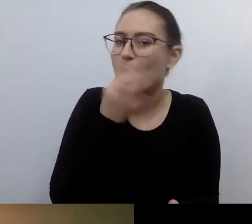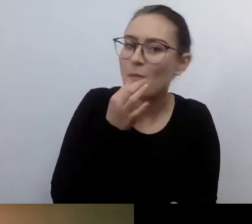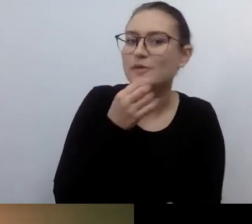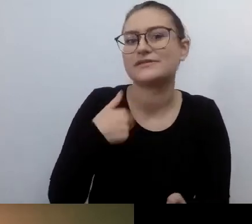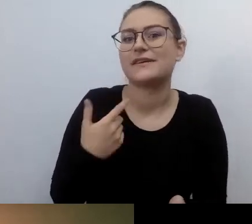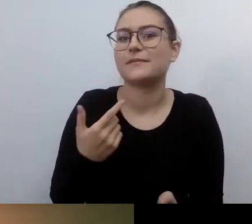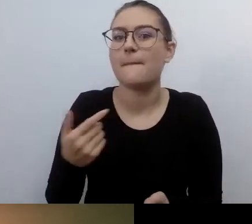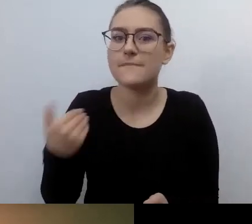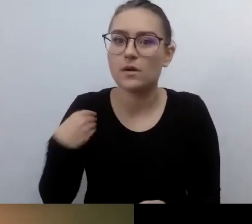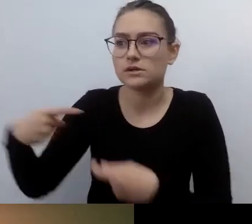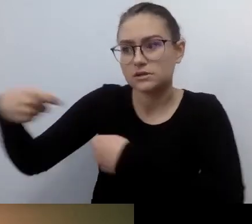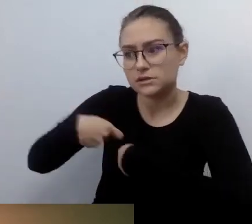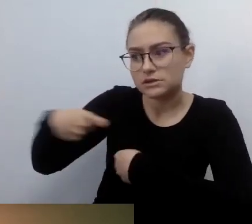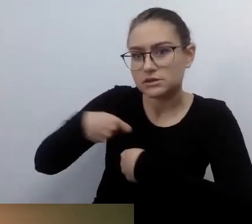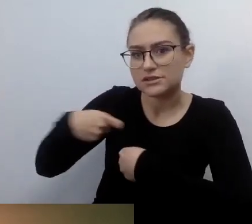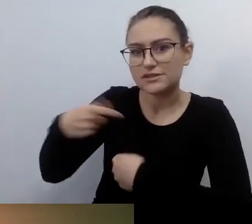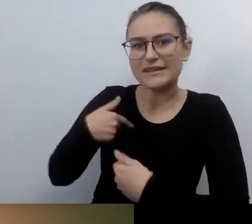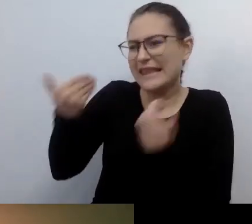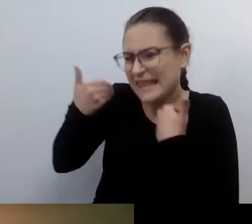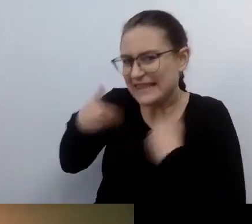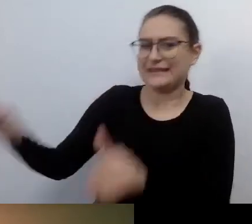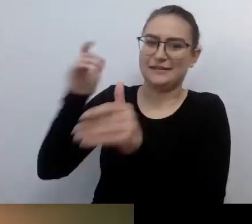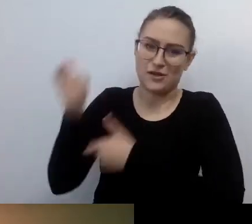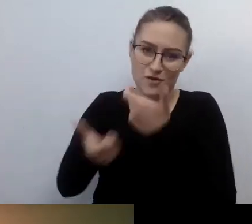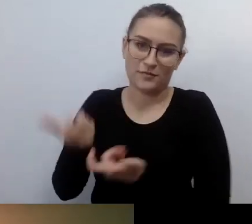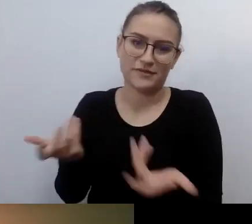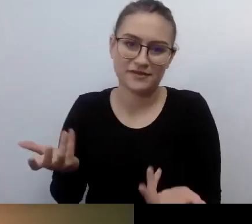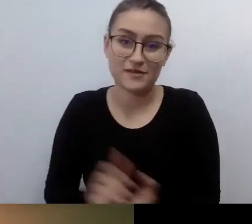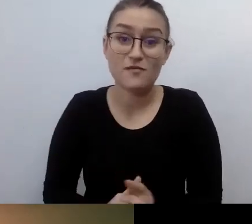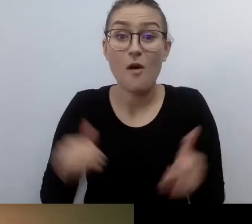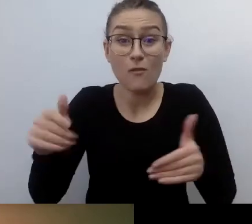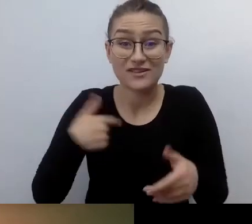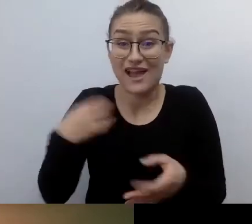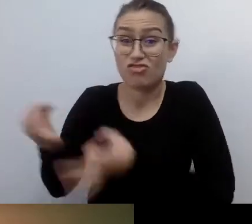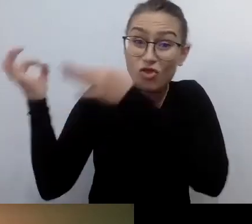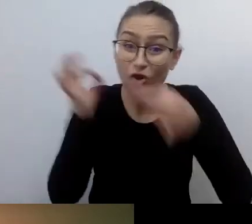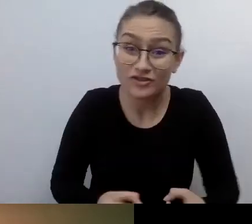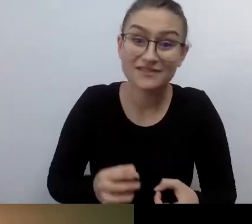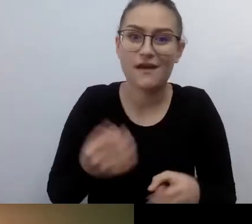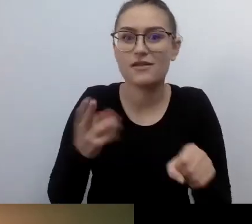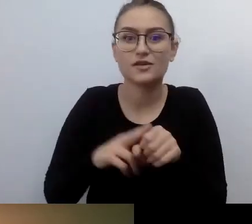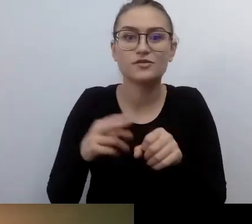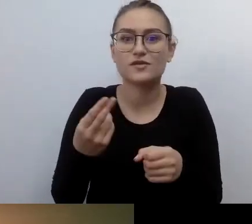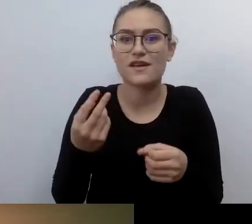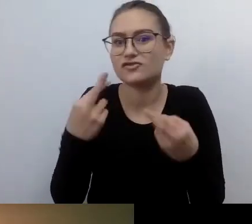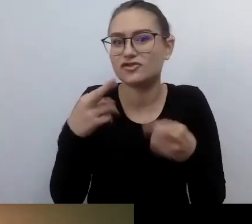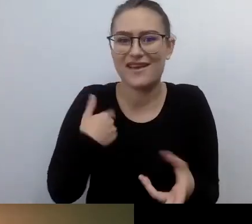Ale niektórych rzeczy do tej pory nie lubię. Bo pamiętam, że byłem zmuszany. Mówimy o delikatnej przestrzeni,